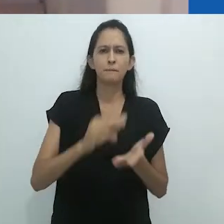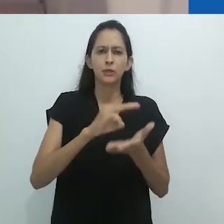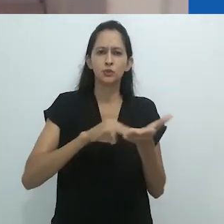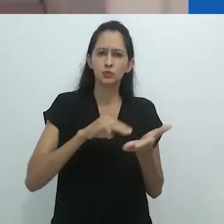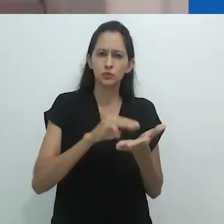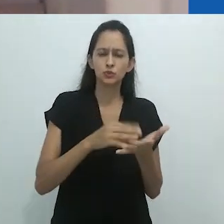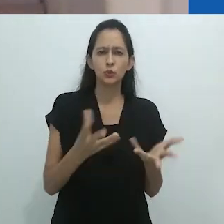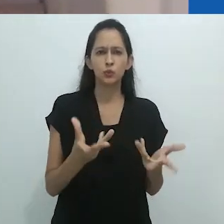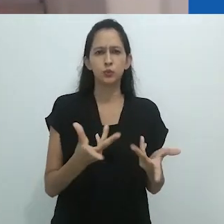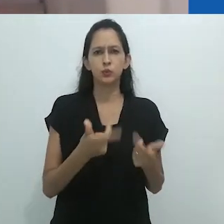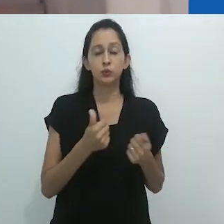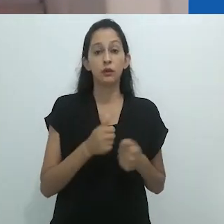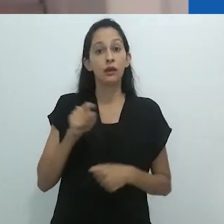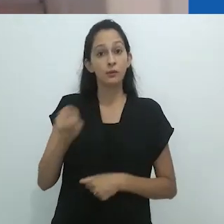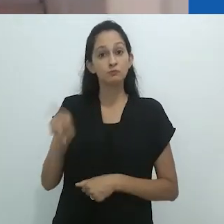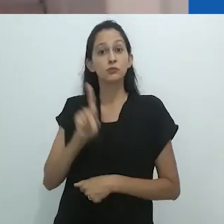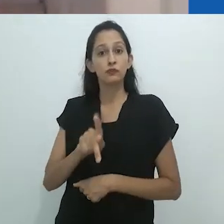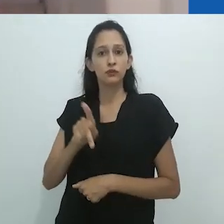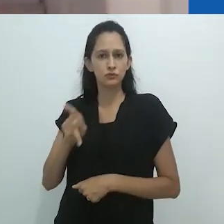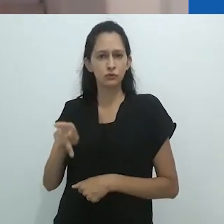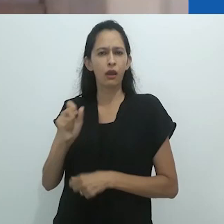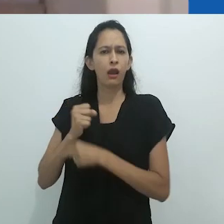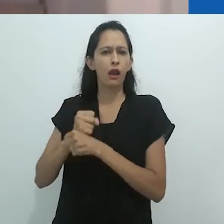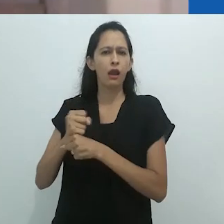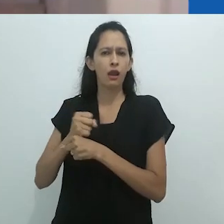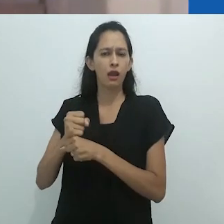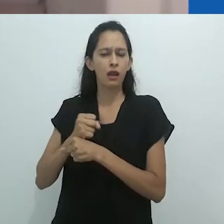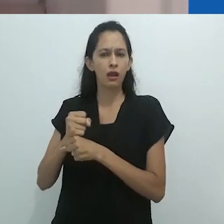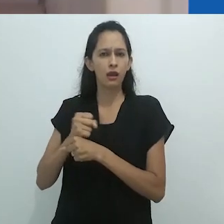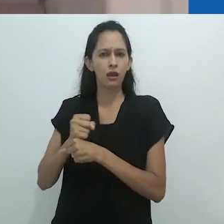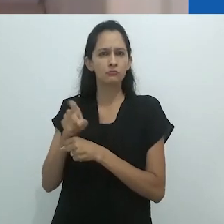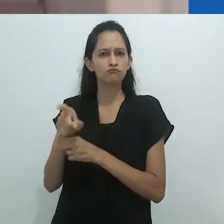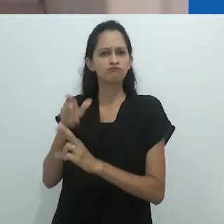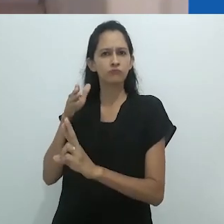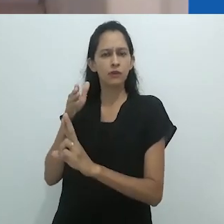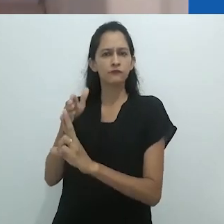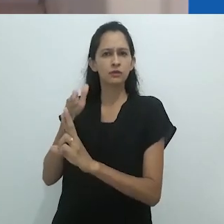se tornou referência importante nos estudos antropológicos realizados no Brasil.